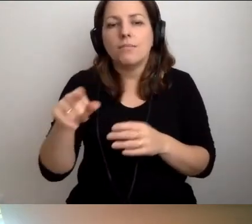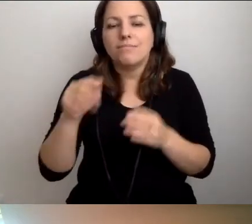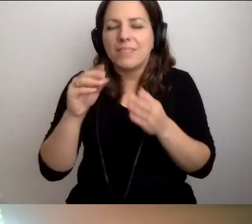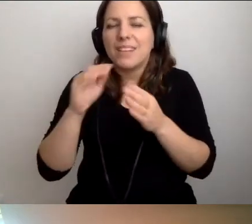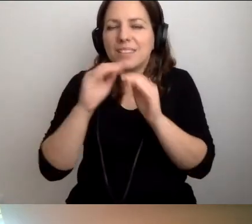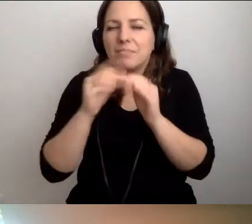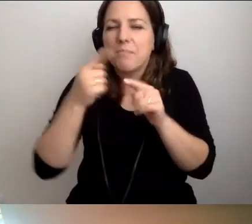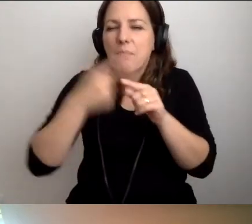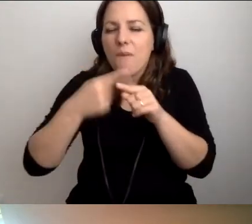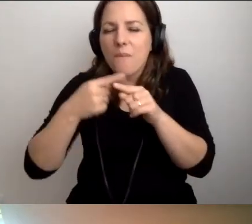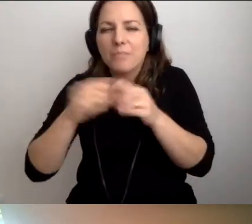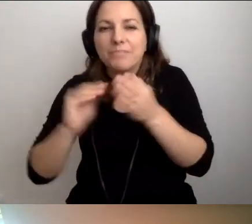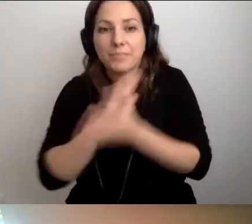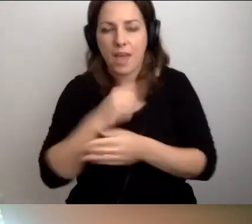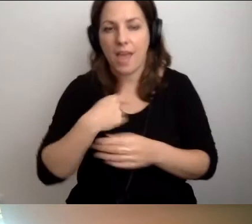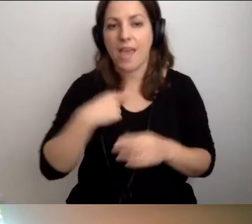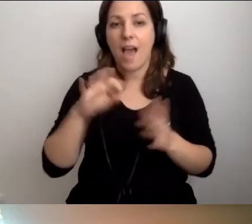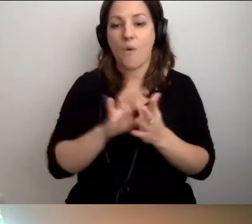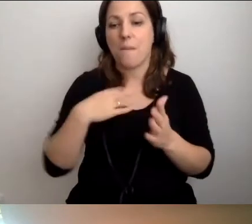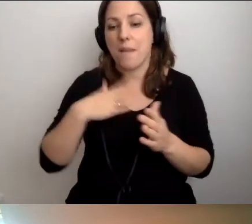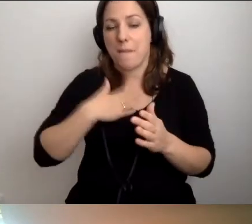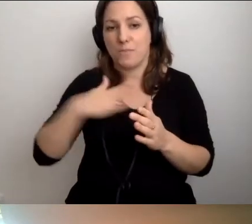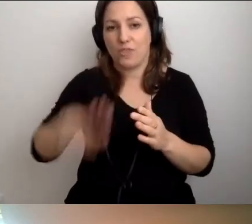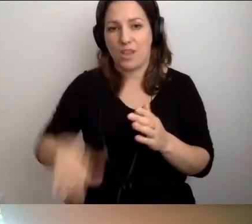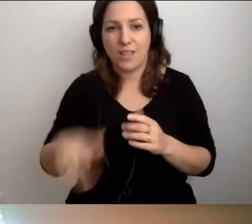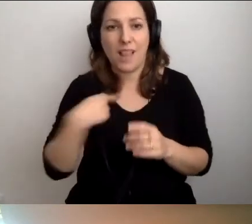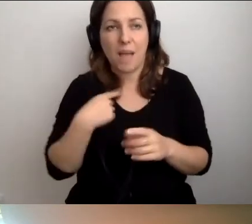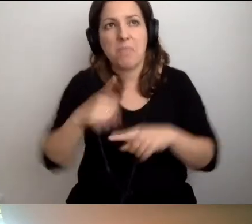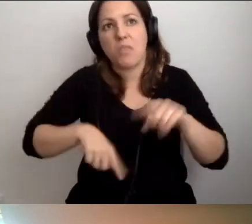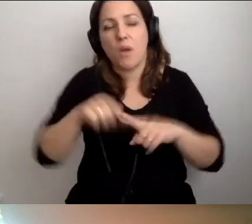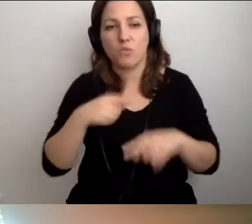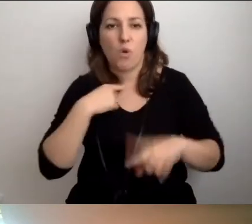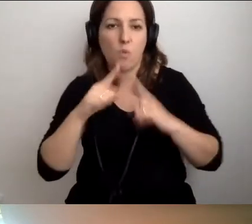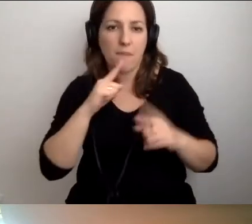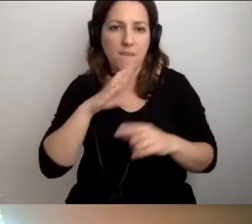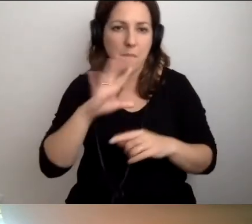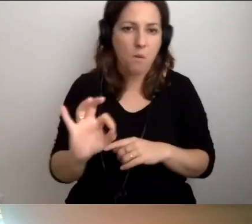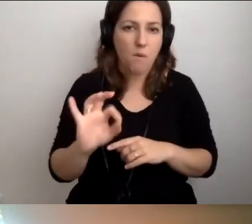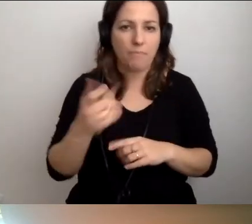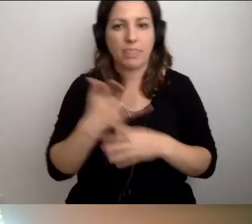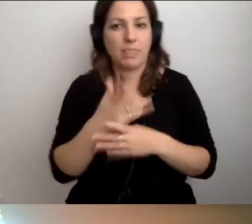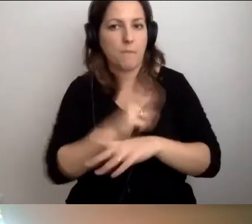Ja też mam dziecko. To dla mnie naturalne, że rozmawiamy o niepełnosprawnościach.